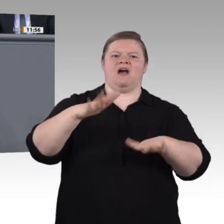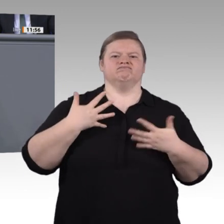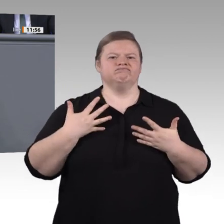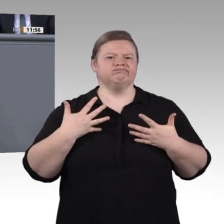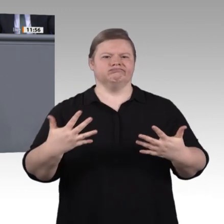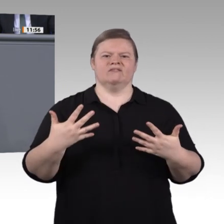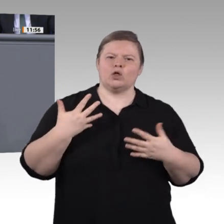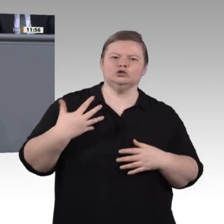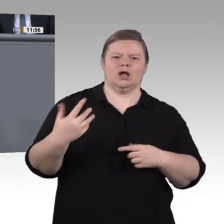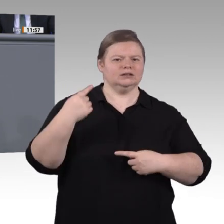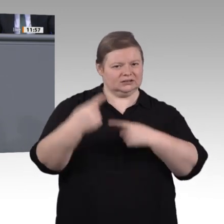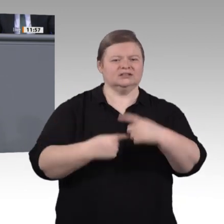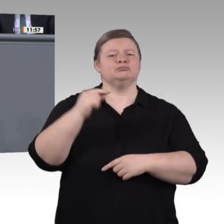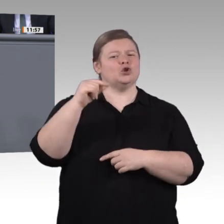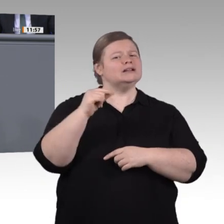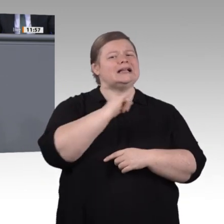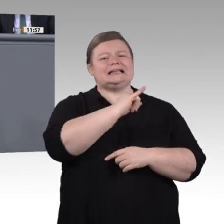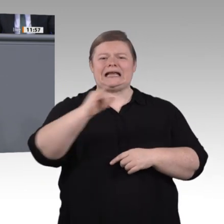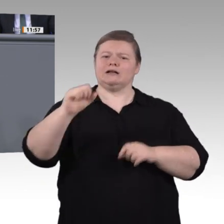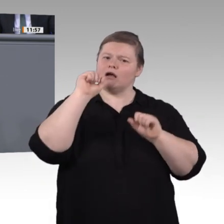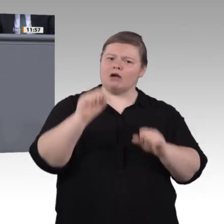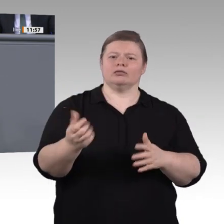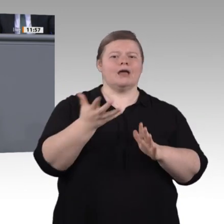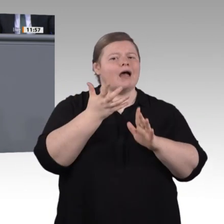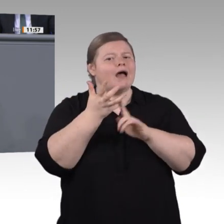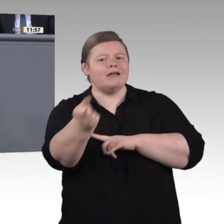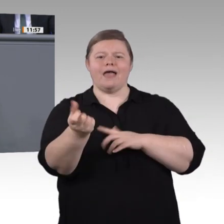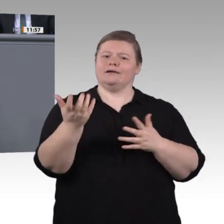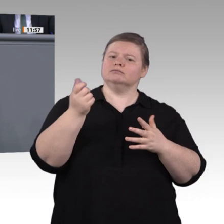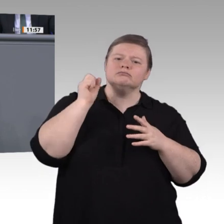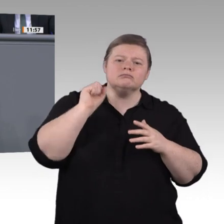Damit können wir uns doch nicht zufriedengeben. Motivierte und gut ausgebildete Lehrkräfte